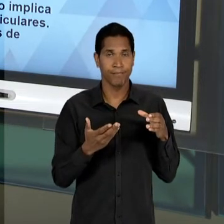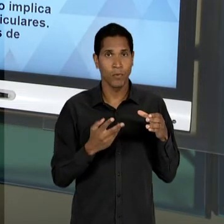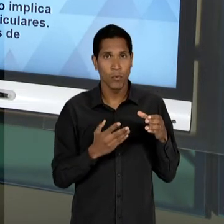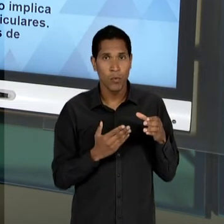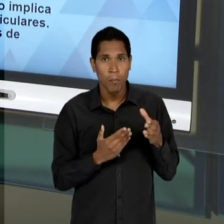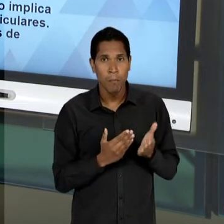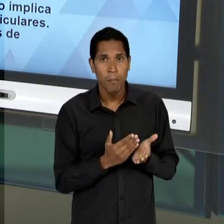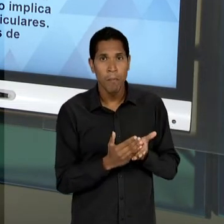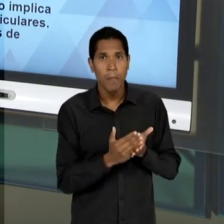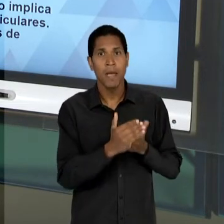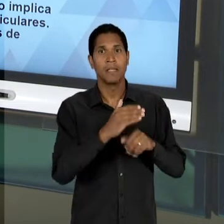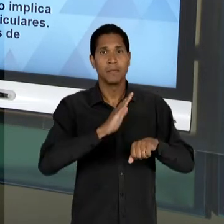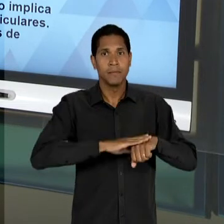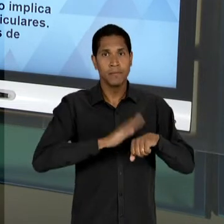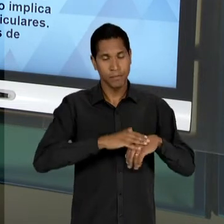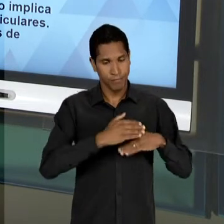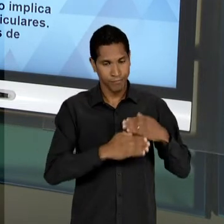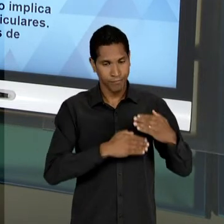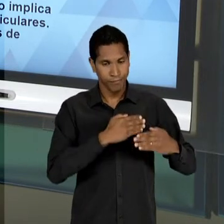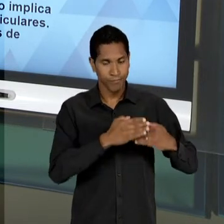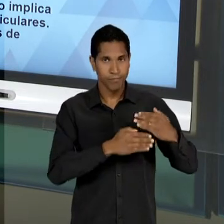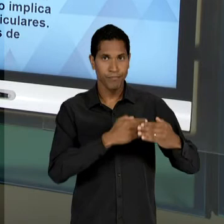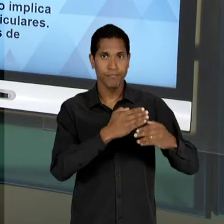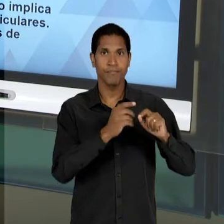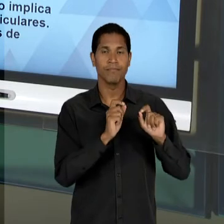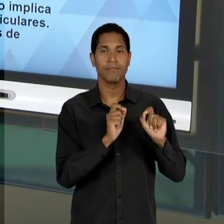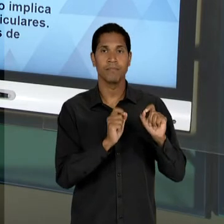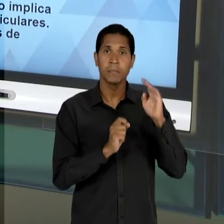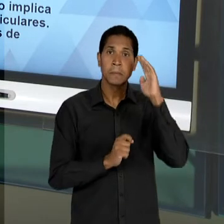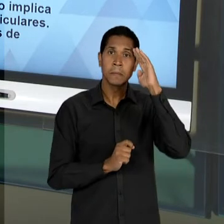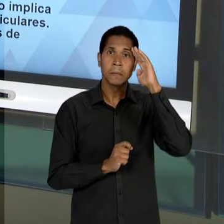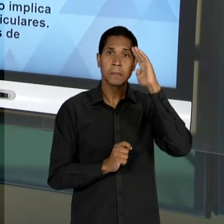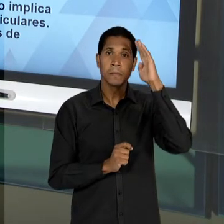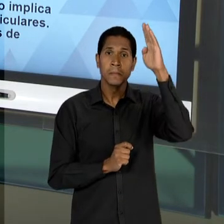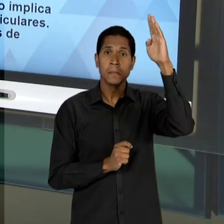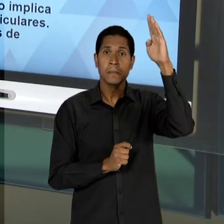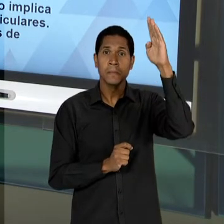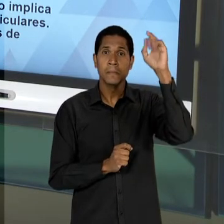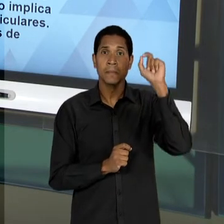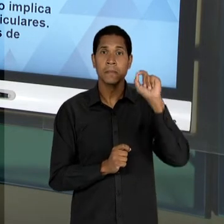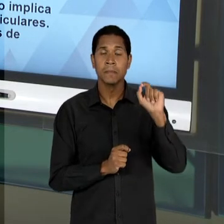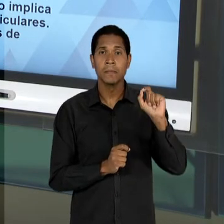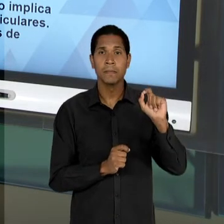SEJA, VAI PRODUZIR COM UM PRINCIPAL ELEMENTO DA